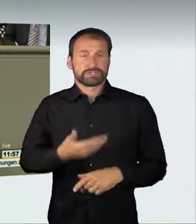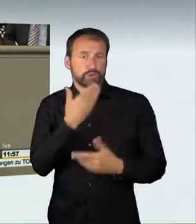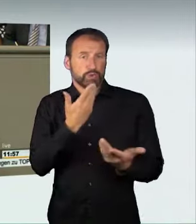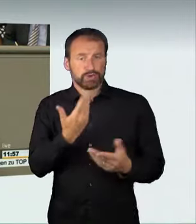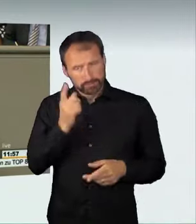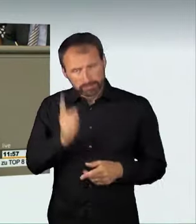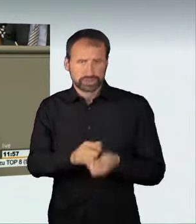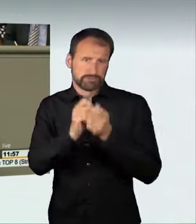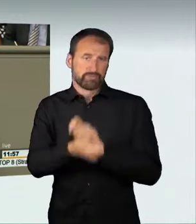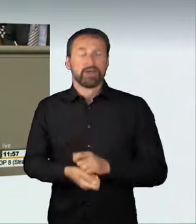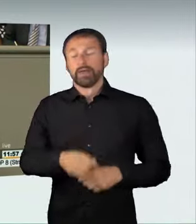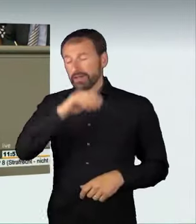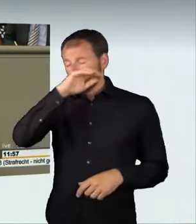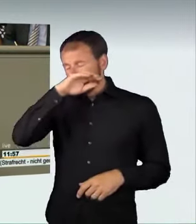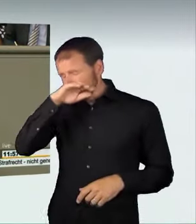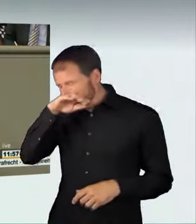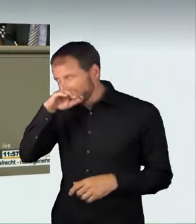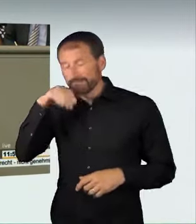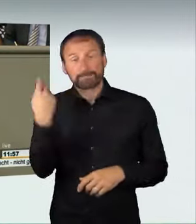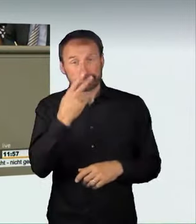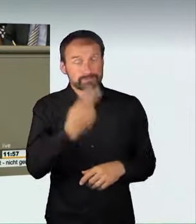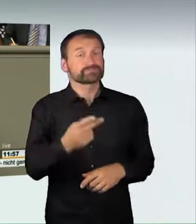und deshalb müssen wir handeln. Wir sind auch der Meinung,